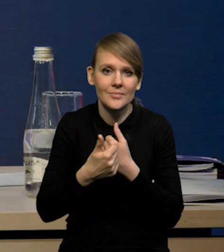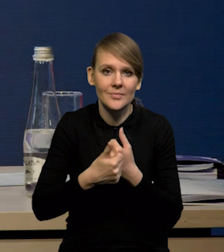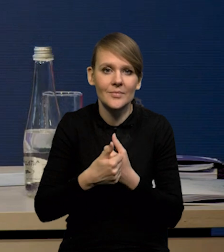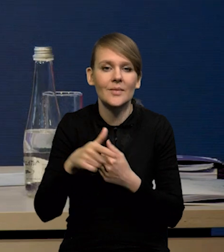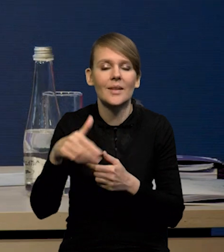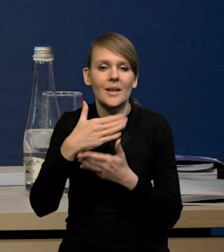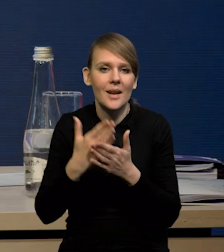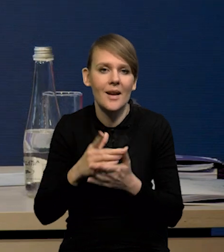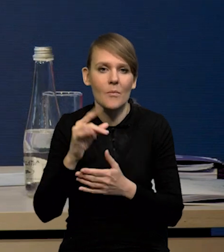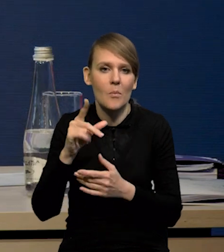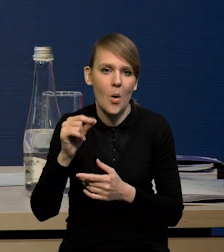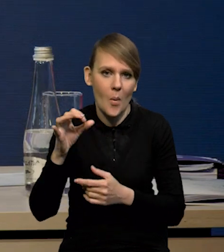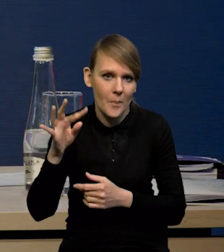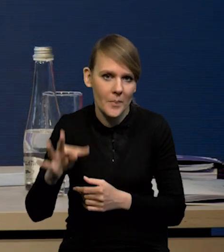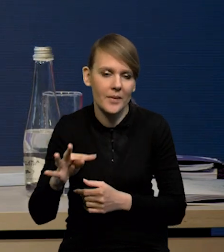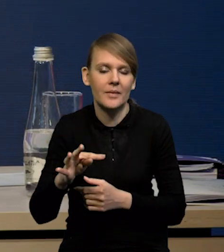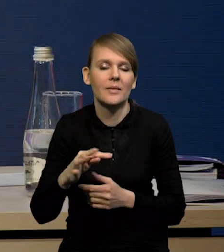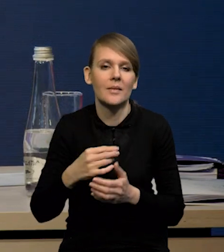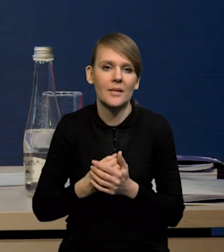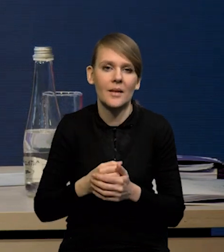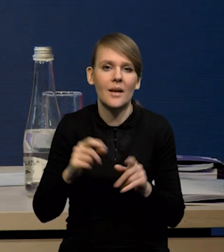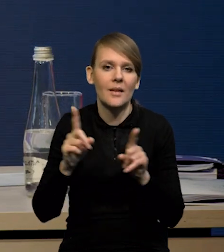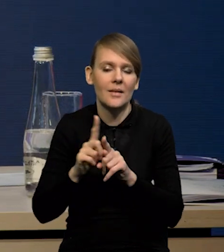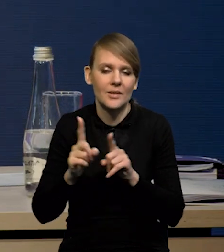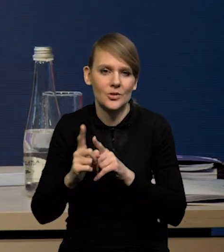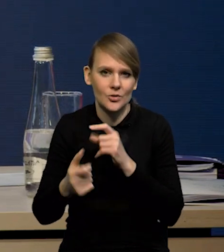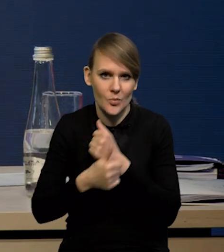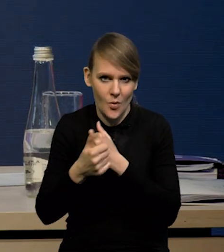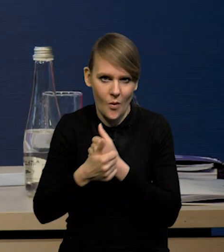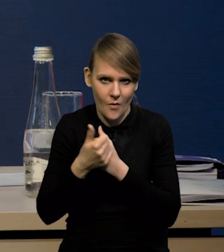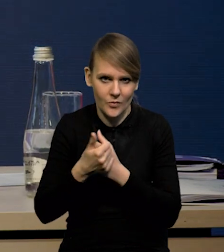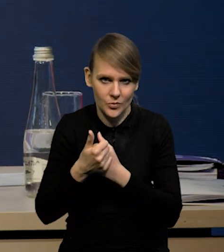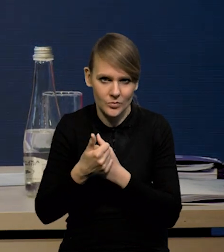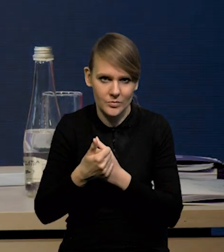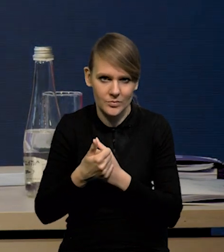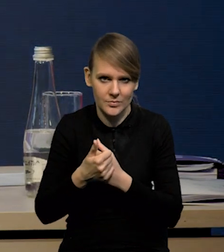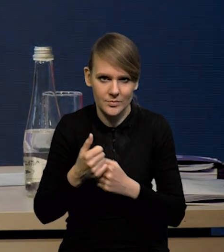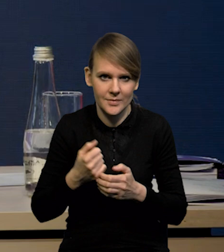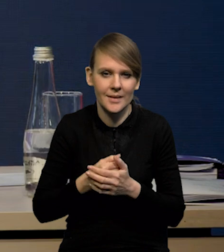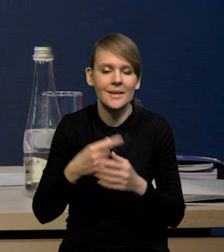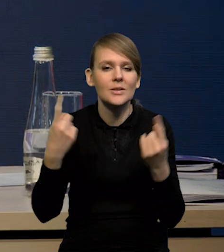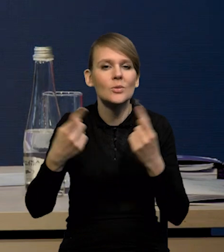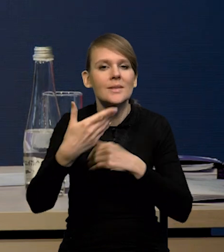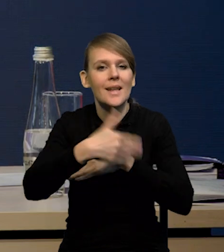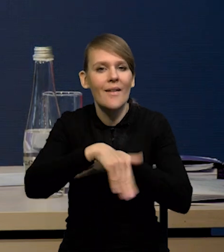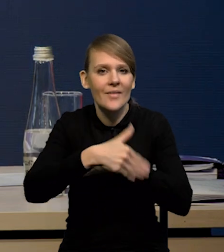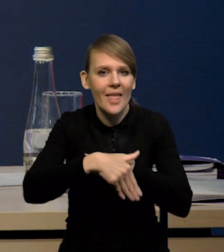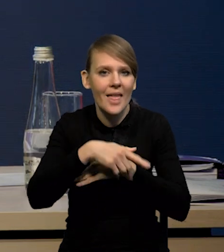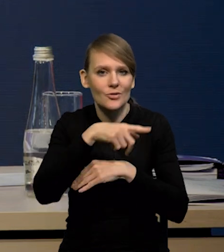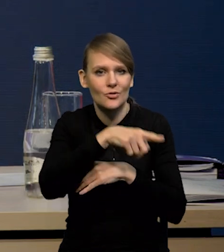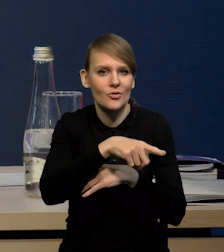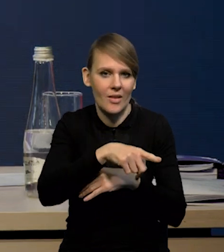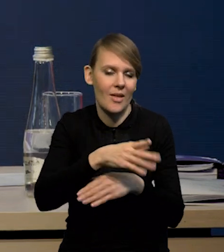czy krajowego wzrostu gospodarczego, ale również właśnie z wygasania tych czynników zewnętrznych podbijających inflację.